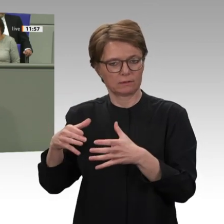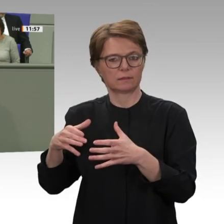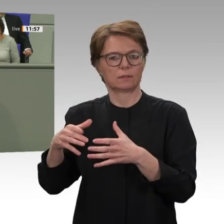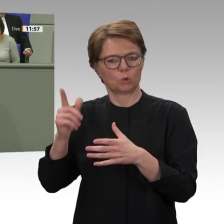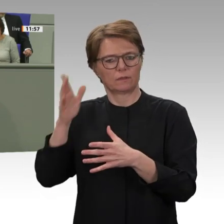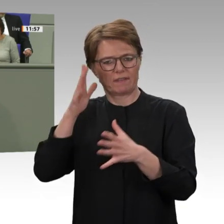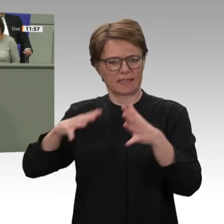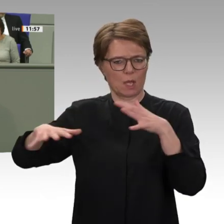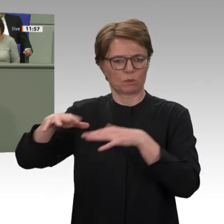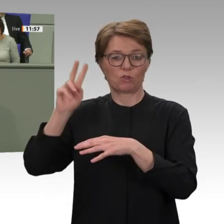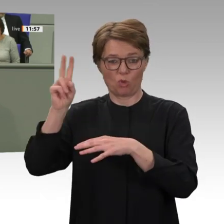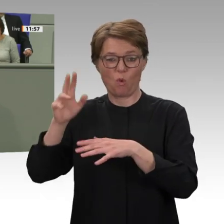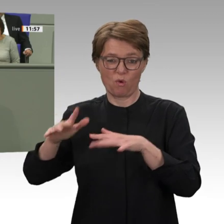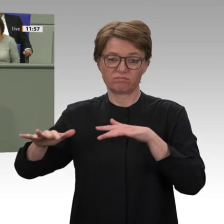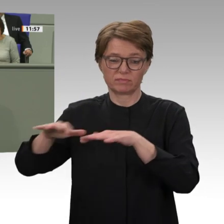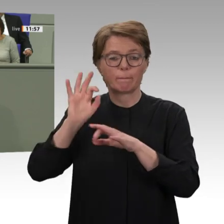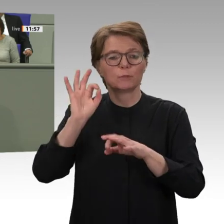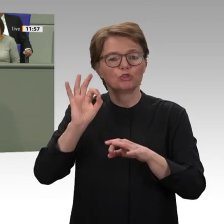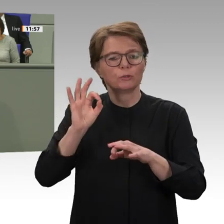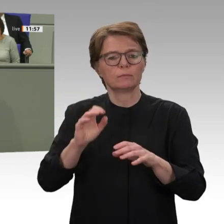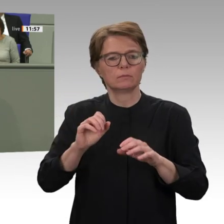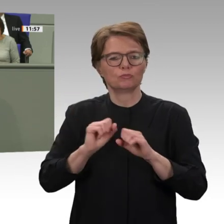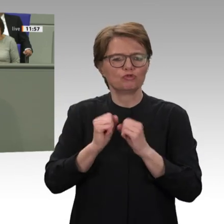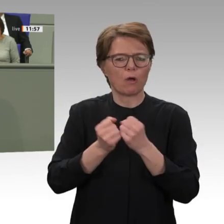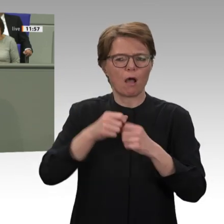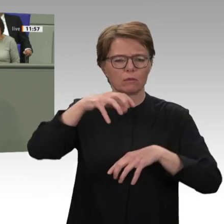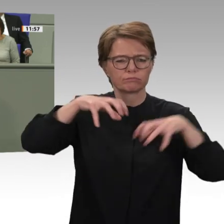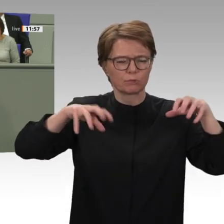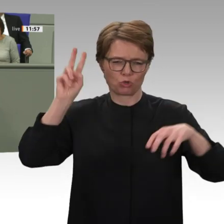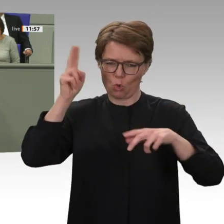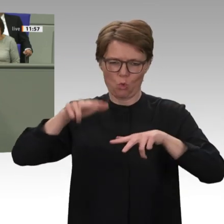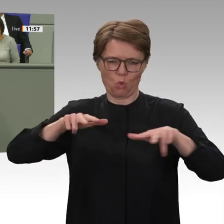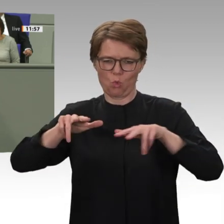Milizenführer Hemeti, die versuchen, die zivile Regierung zu sabotieren, und die